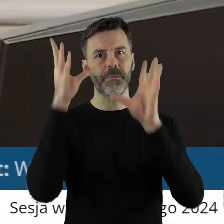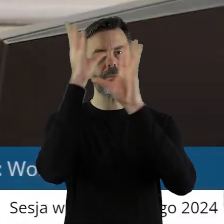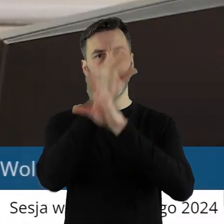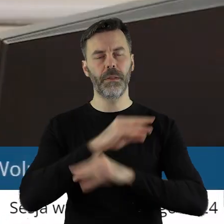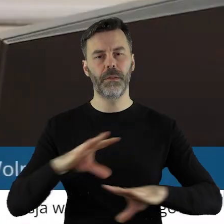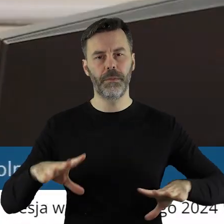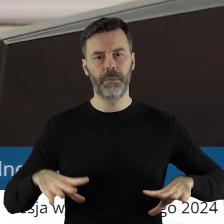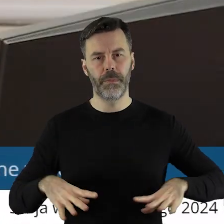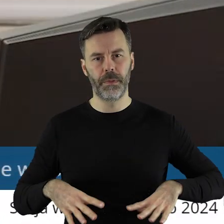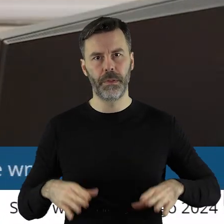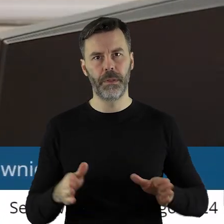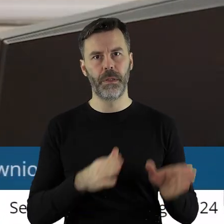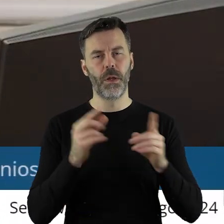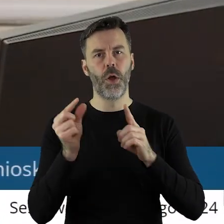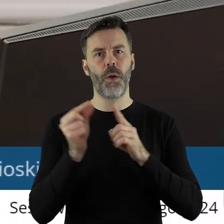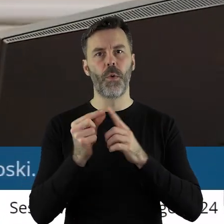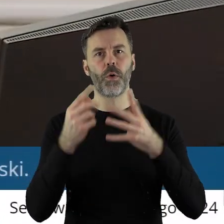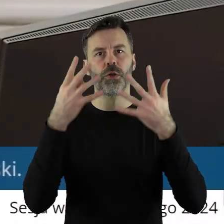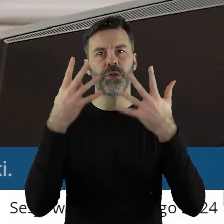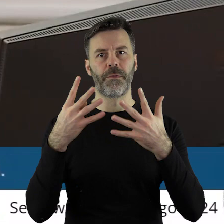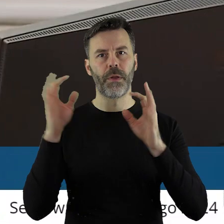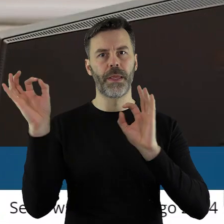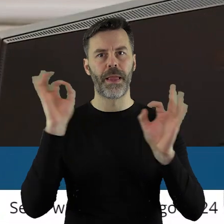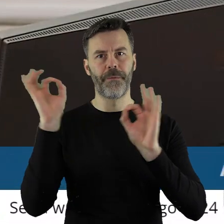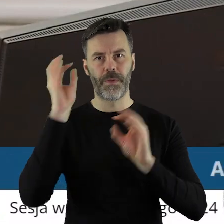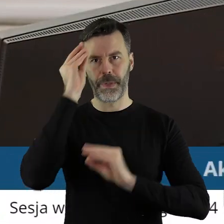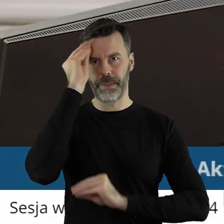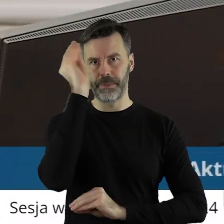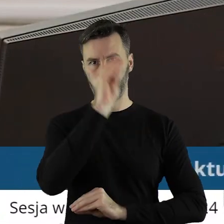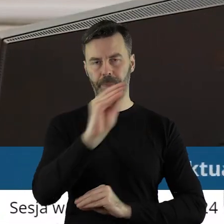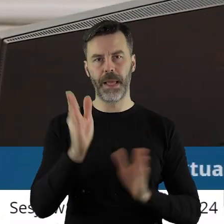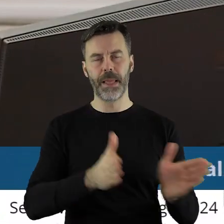Szanowni państwo, przechodzimy do punktu 9 to jest komunikaty.